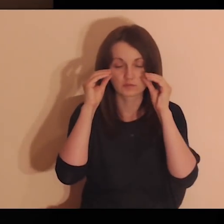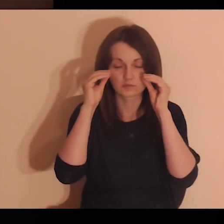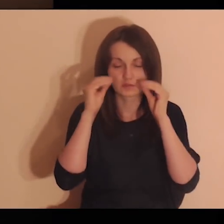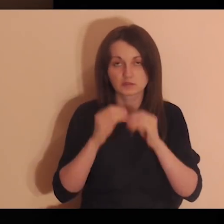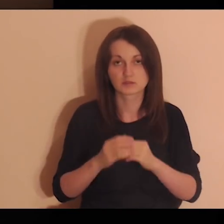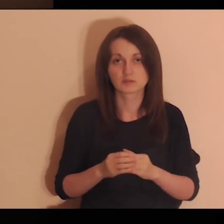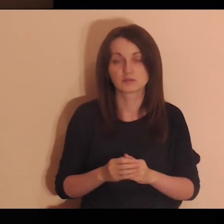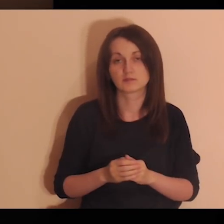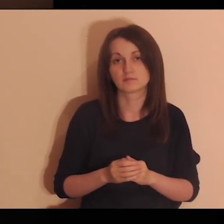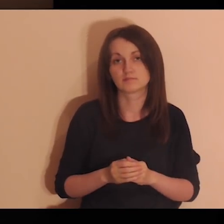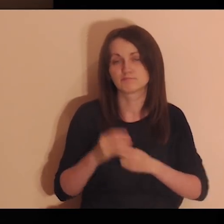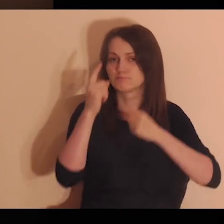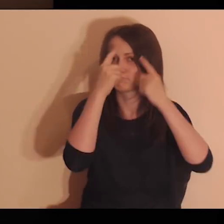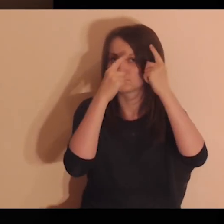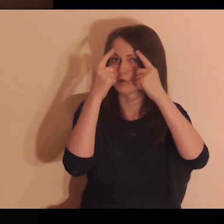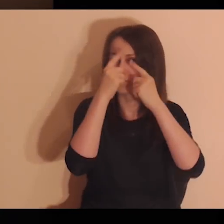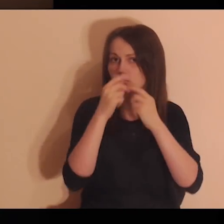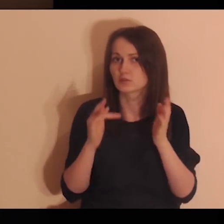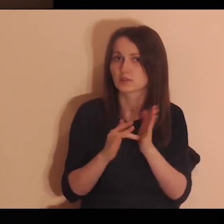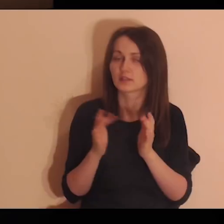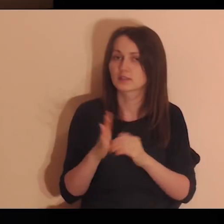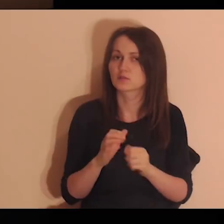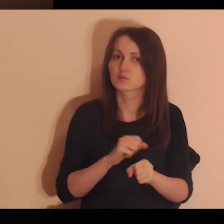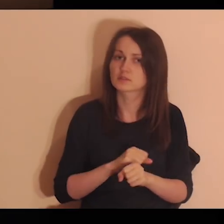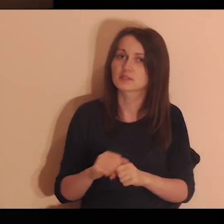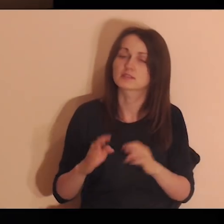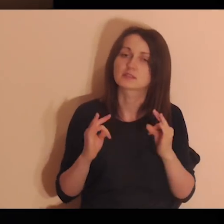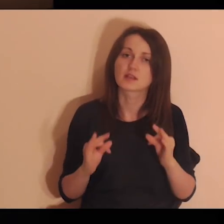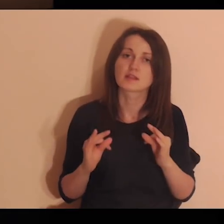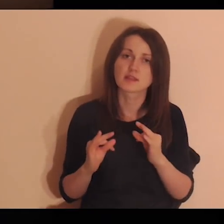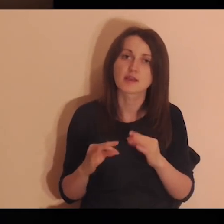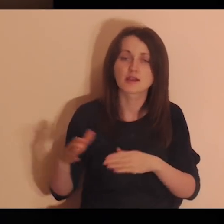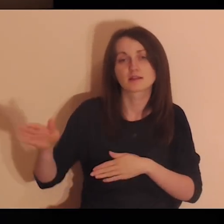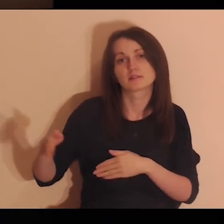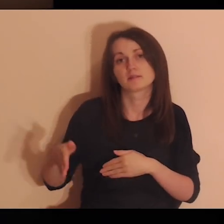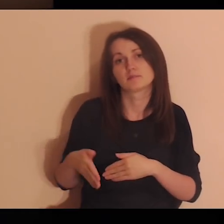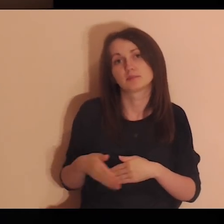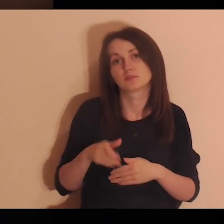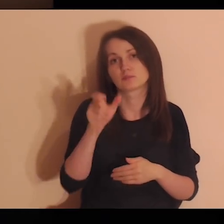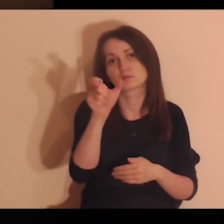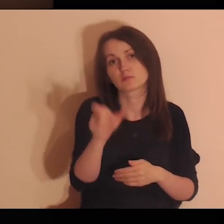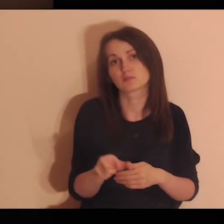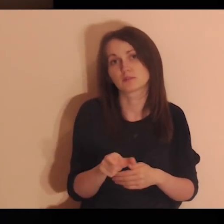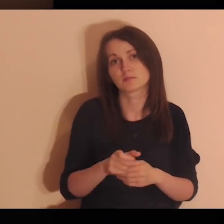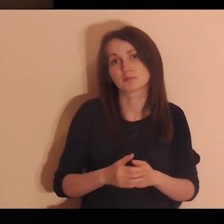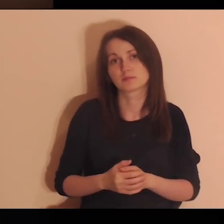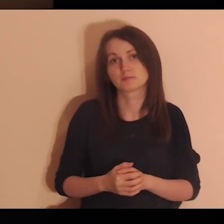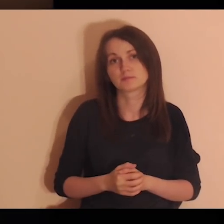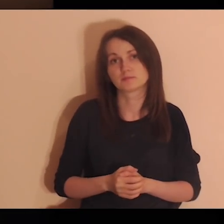Mając zamknięte oczy, pomyśl, że Jezus jest teraz przy tobie.